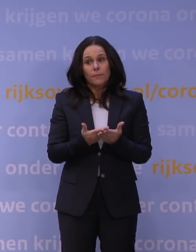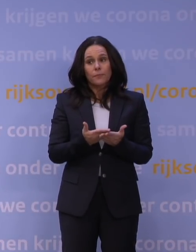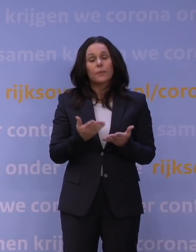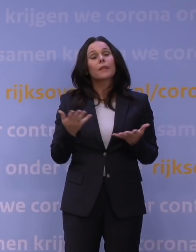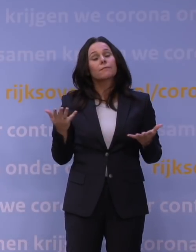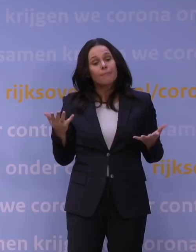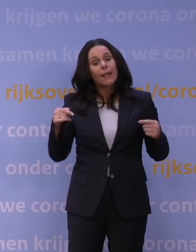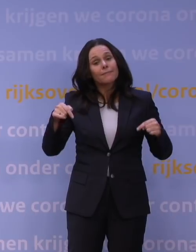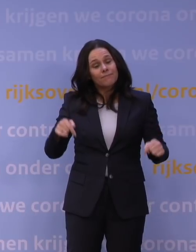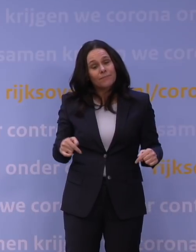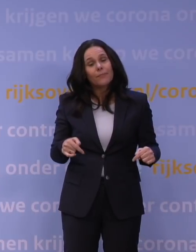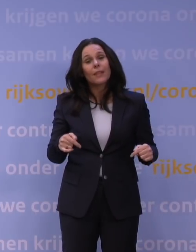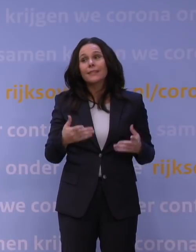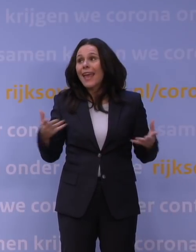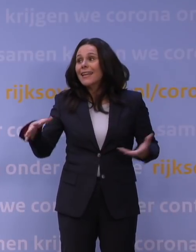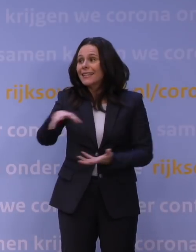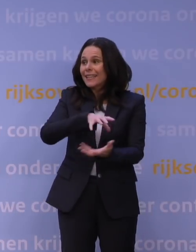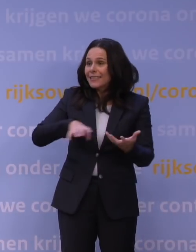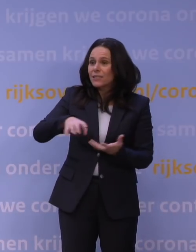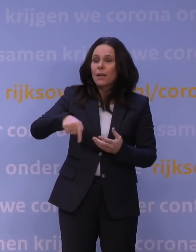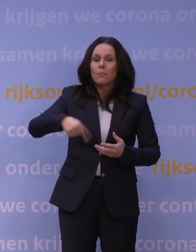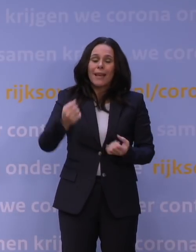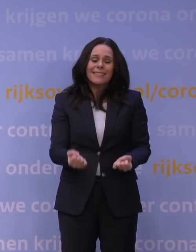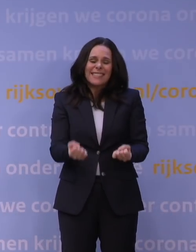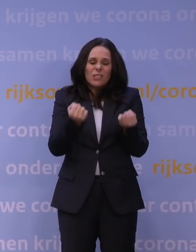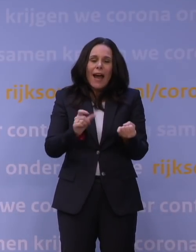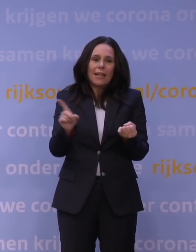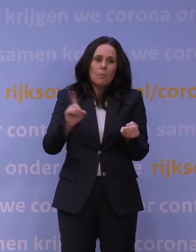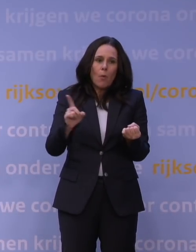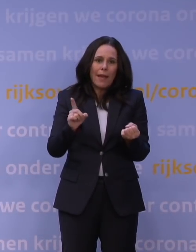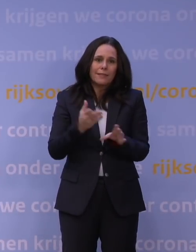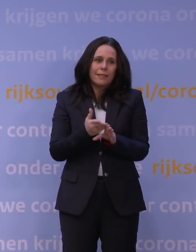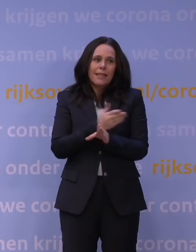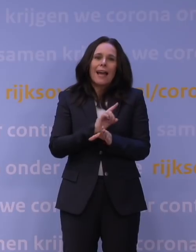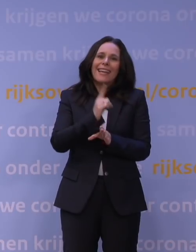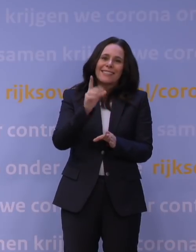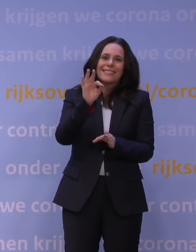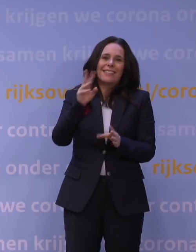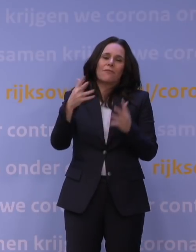Maar dit is in de hele crisis misschien wel het zwaarste moment na die eerste tv-toespraak in maart vorig jaar.